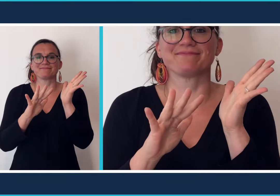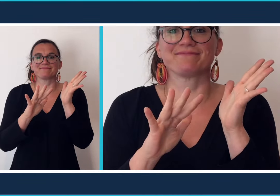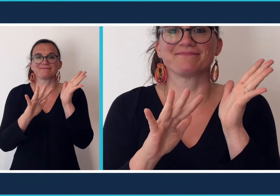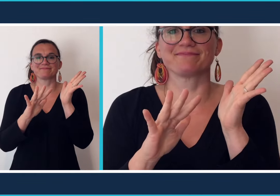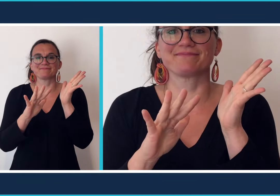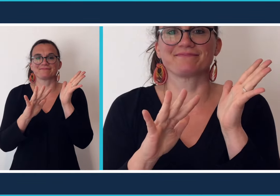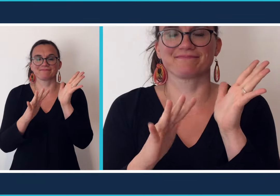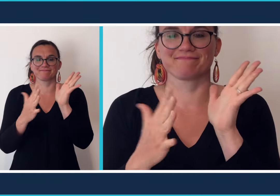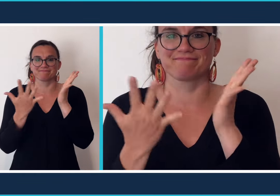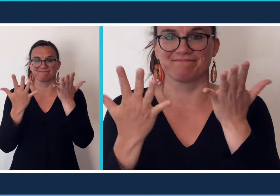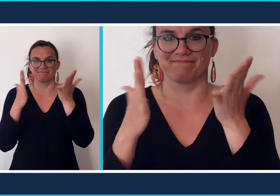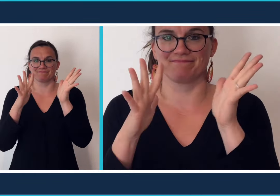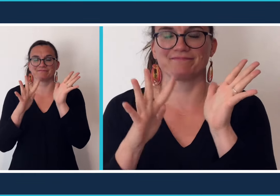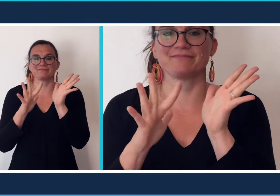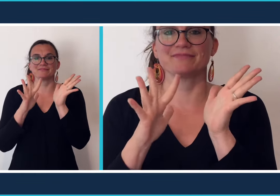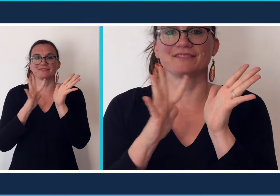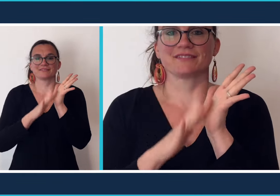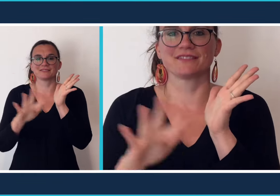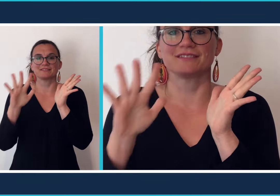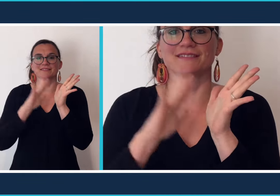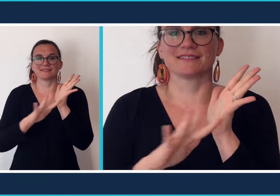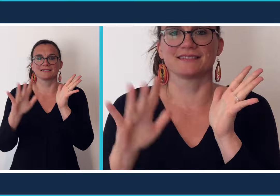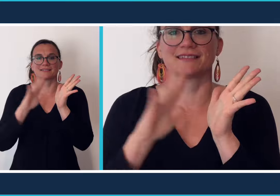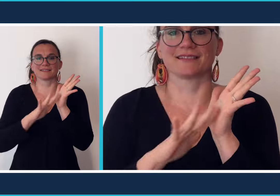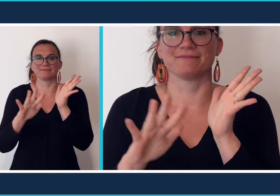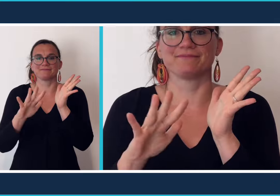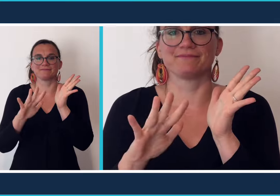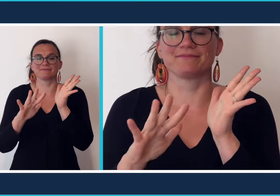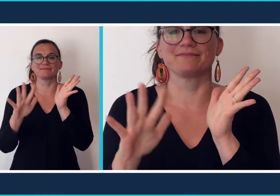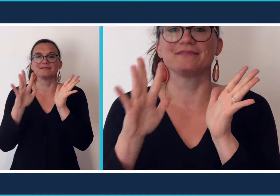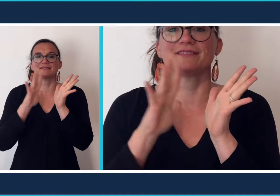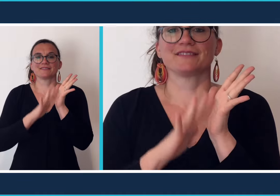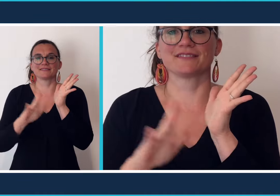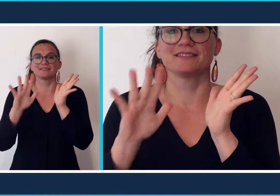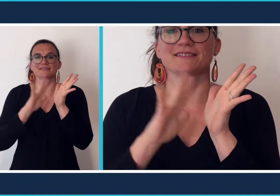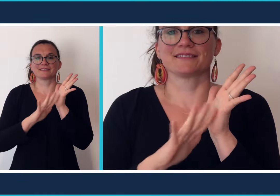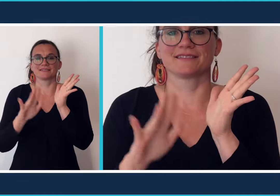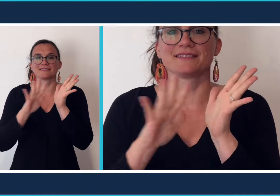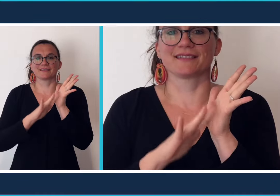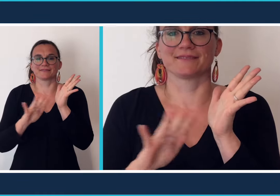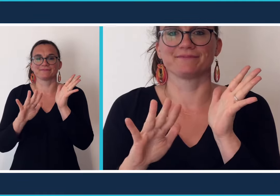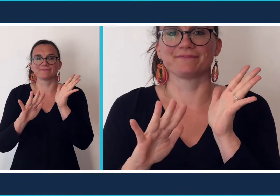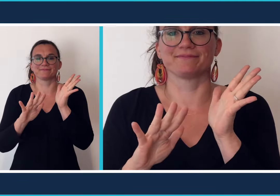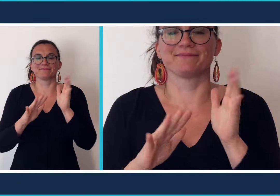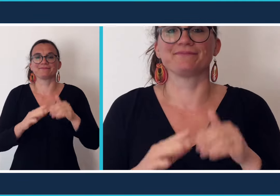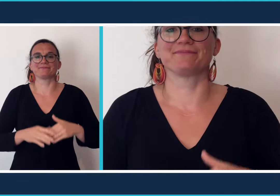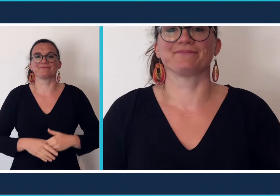[chant signe]